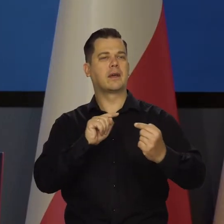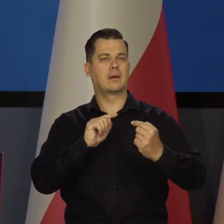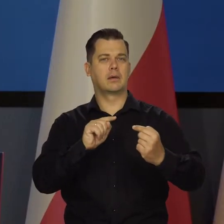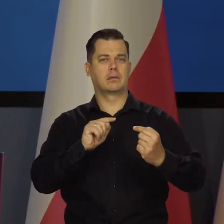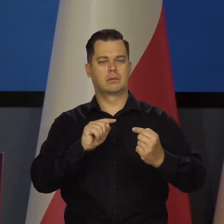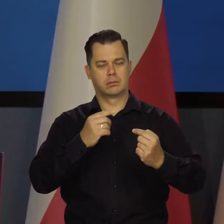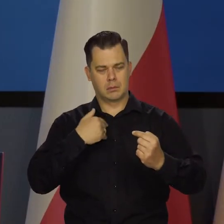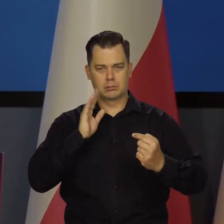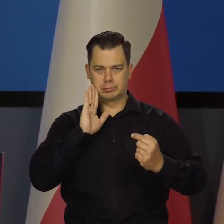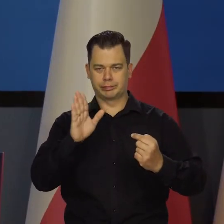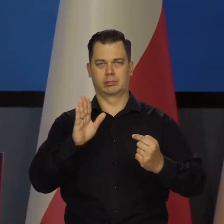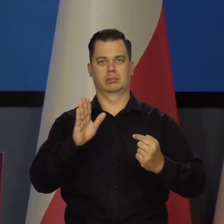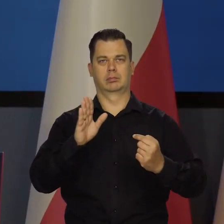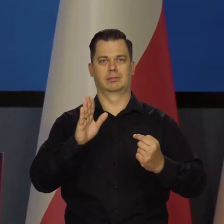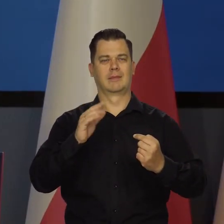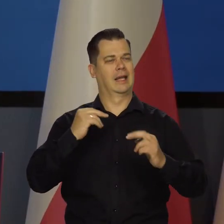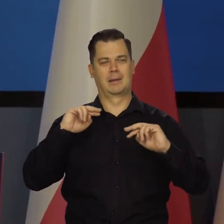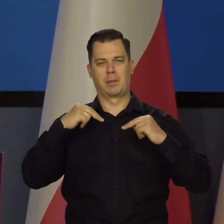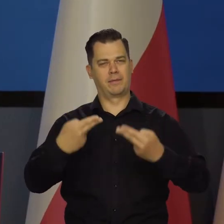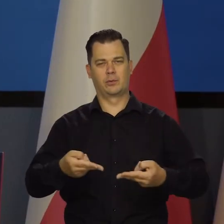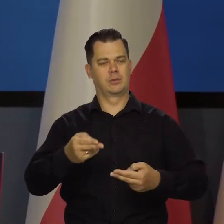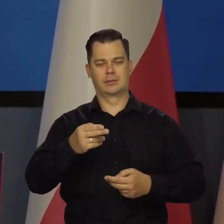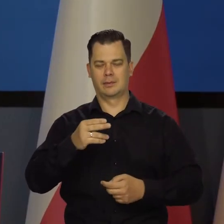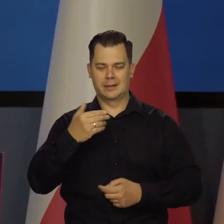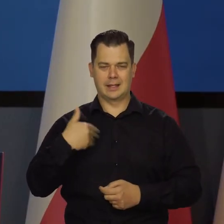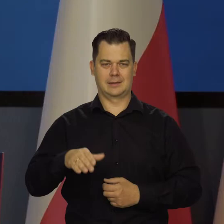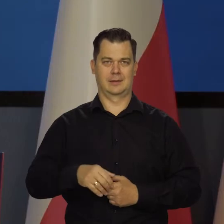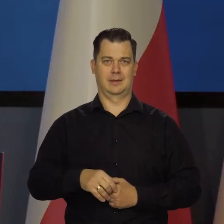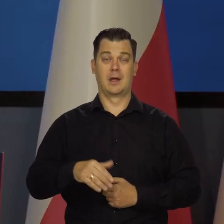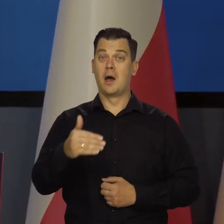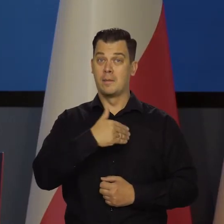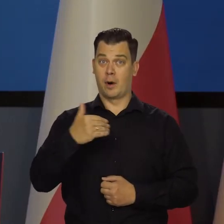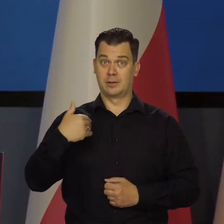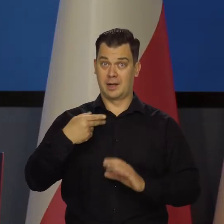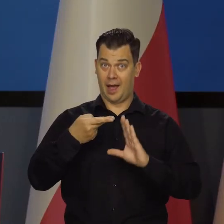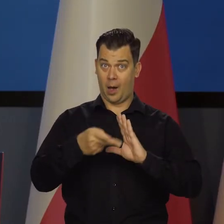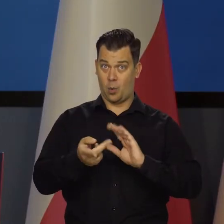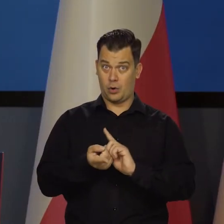ale już nie będę tego wracał. Wejście nas do strefy euro oznacza po prostu,